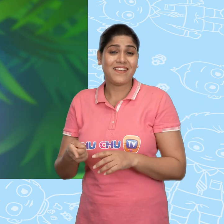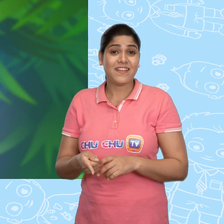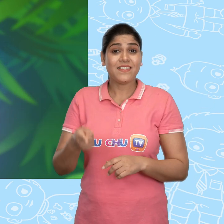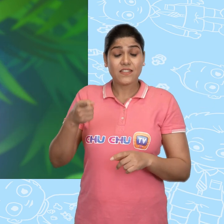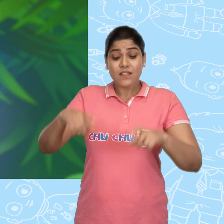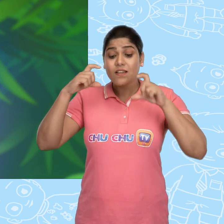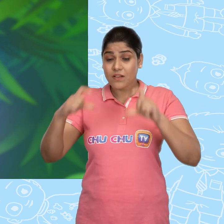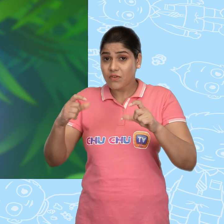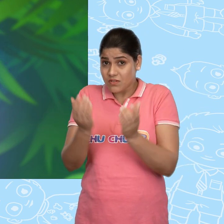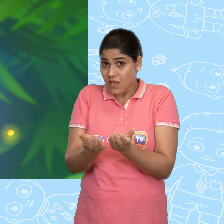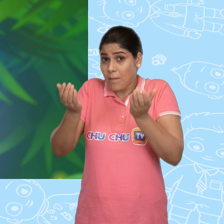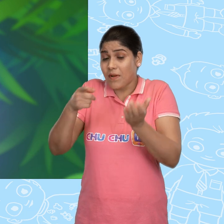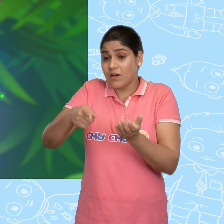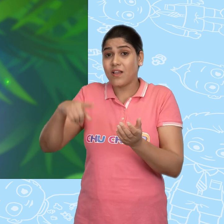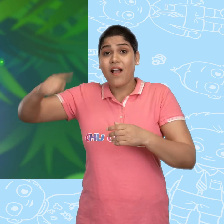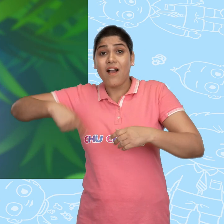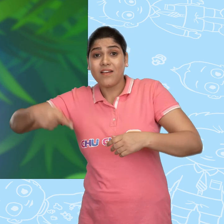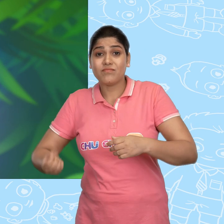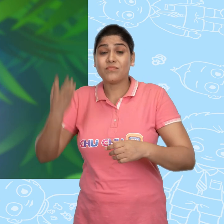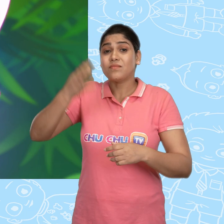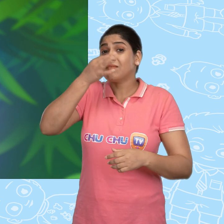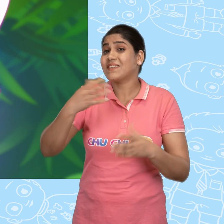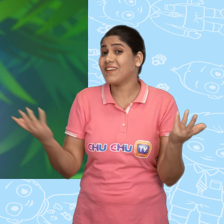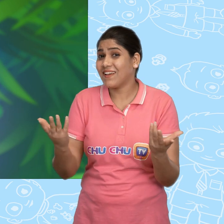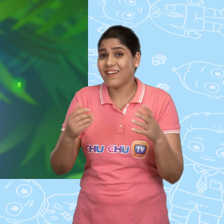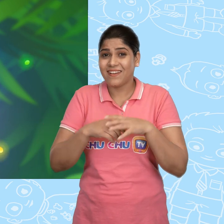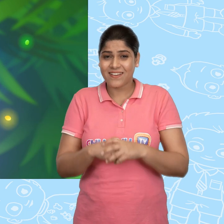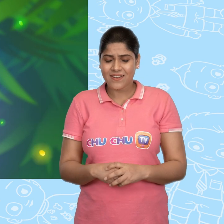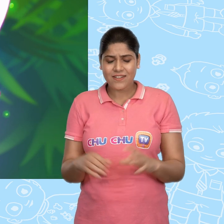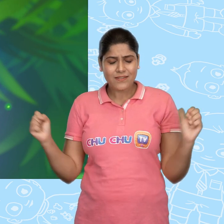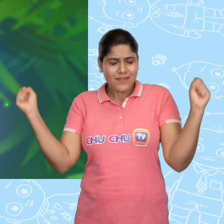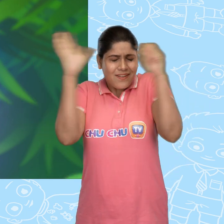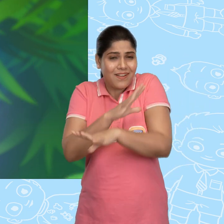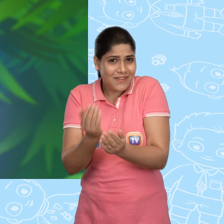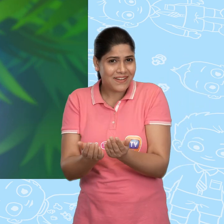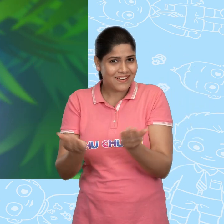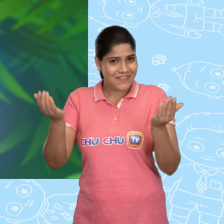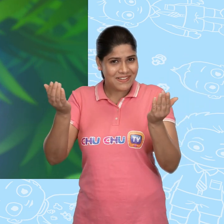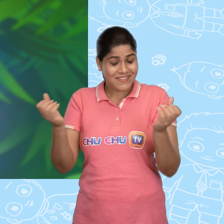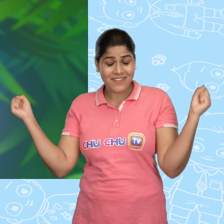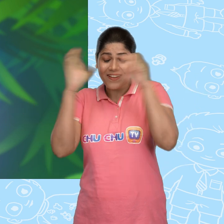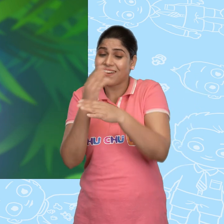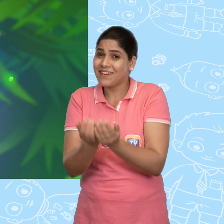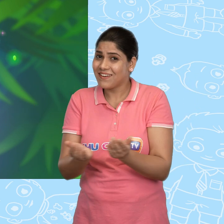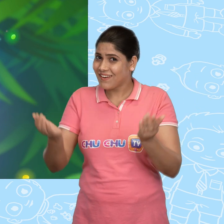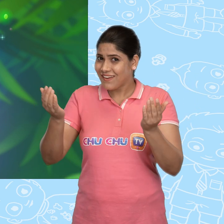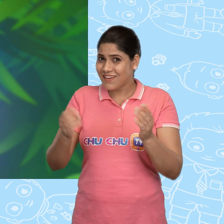इसे ध्यान से पकड़ कर हर सुबह तुम्हे इससे कहना है जादुई कटोरे! जादुई कटोरे!